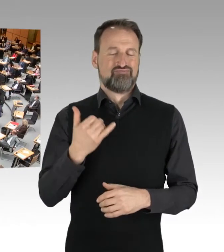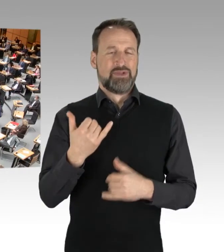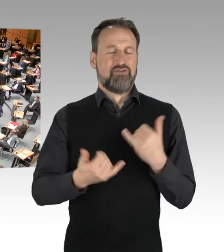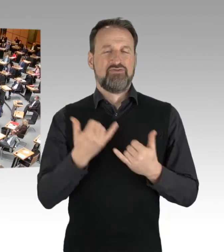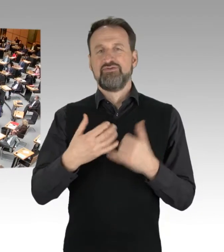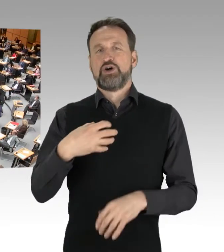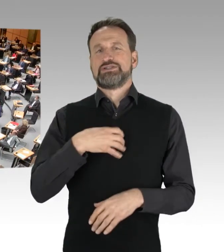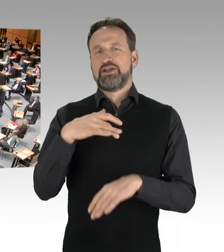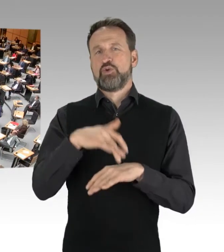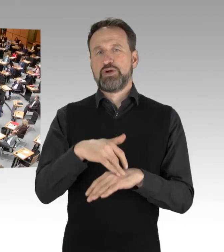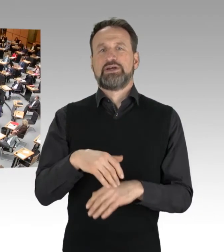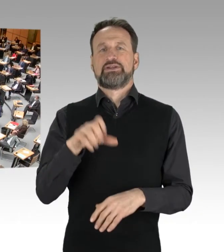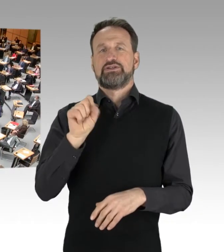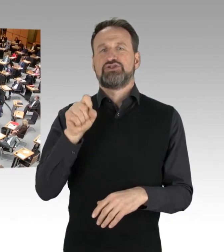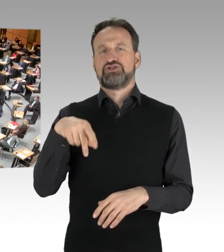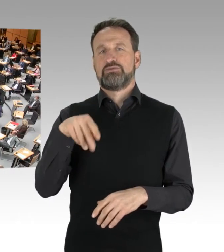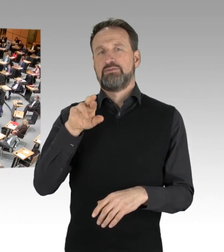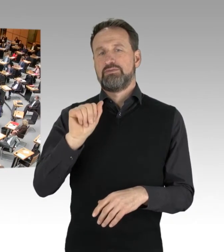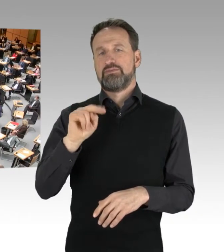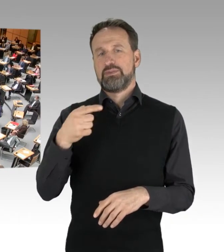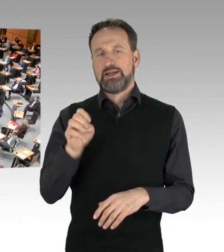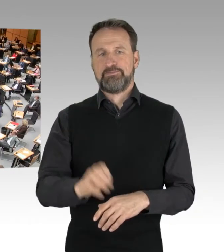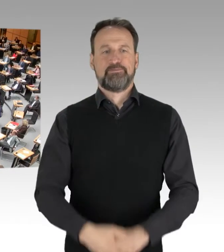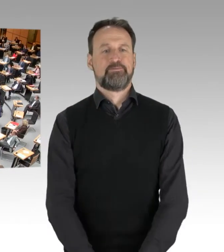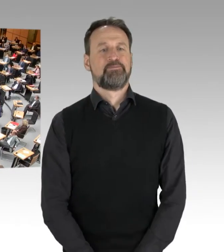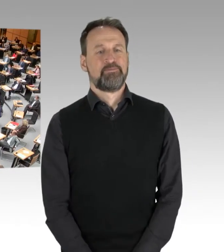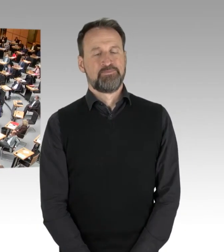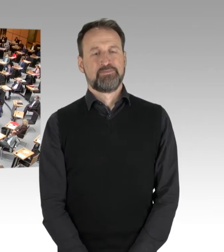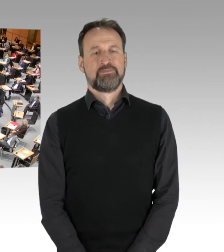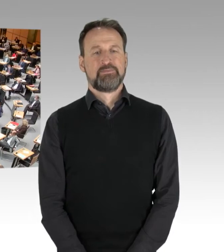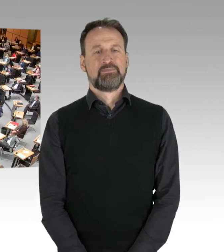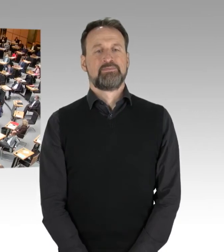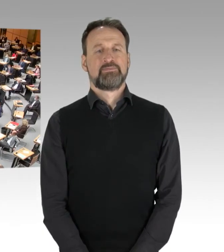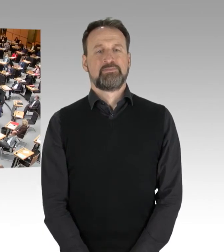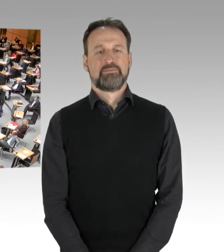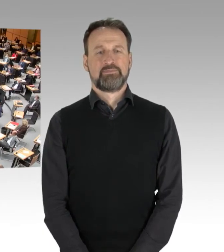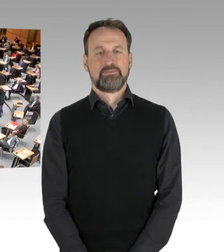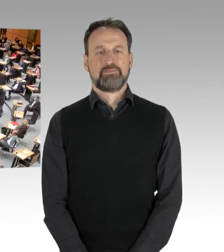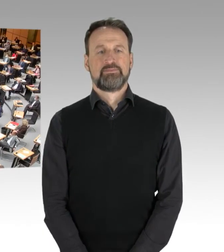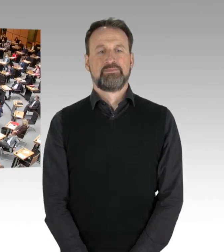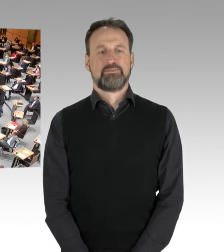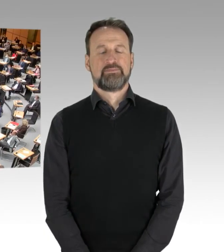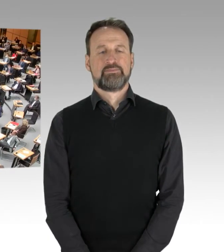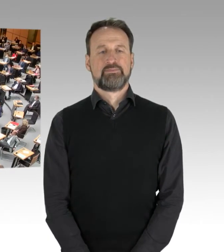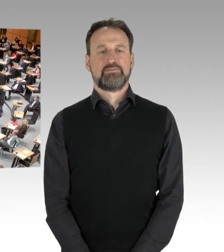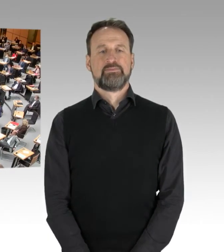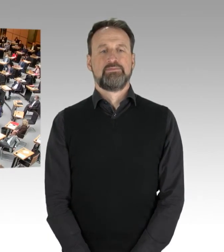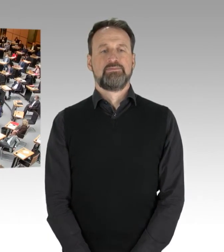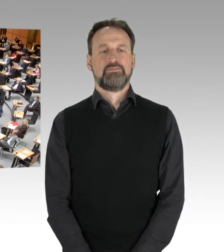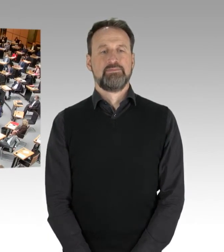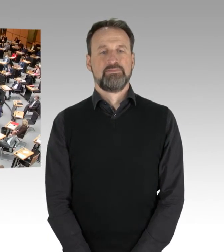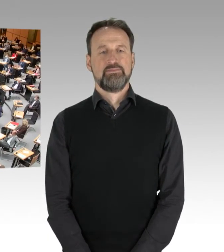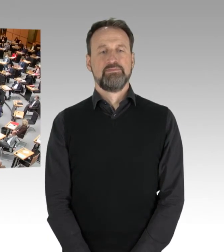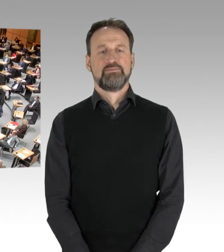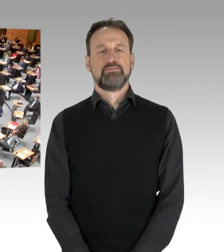(Zwischenrufe)